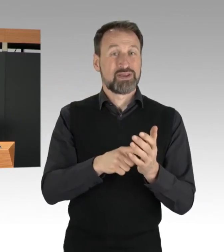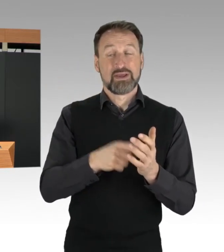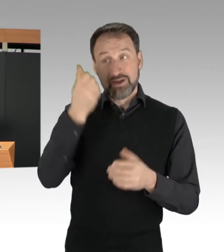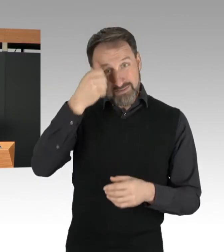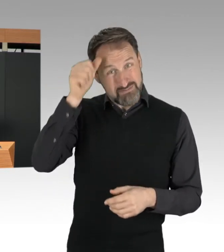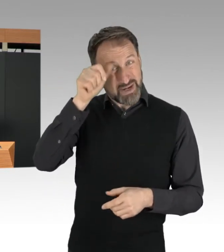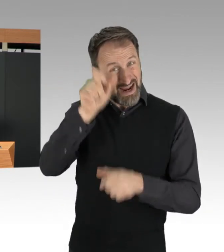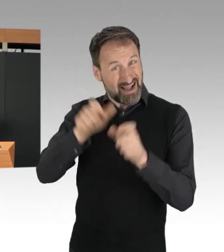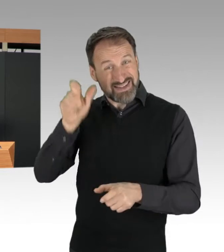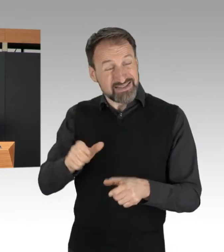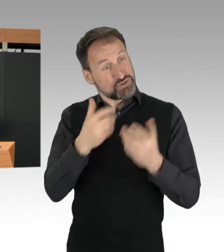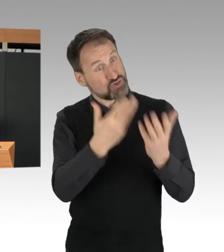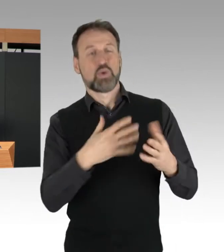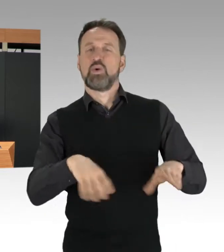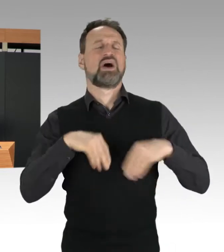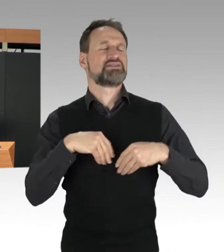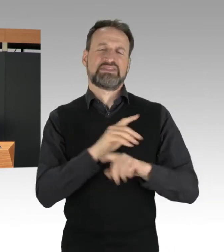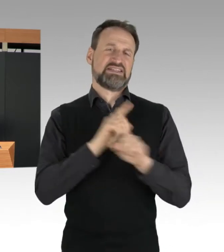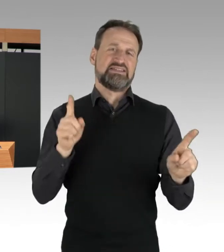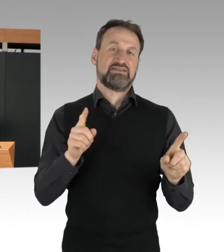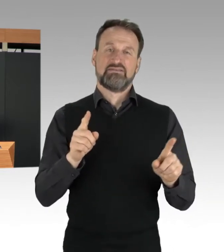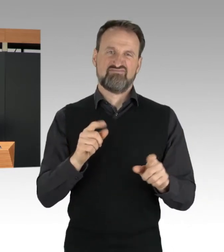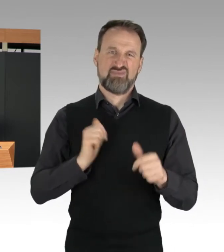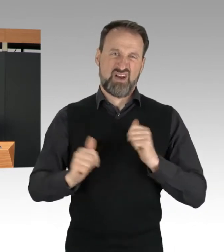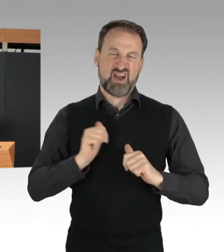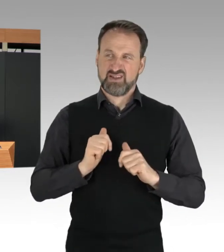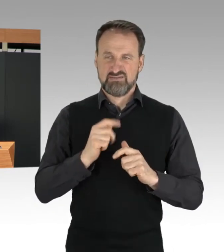Das zeigen leider auch die Reaktionen.